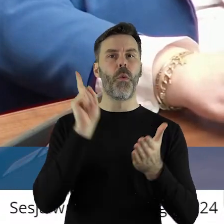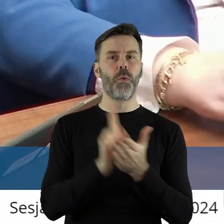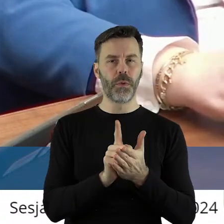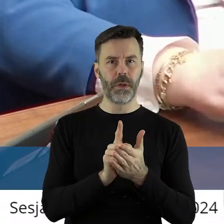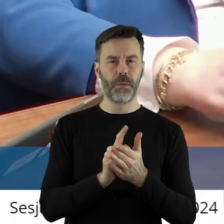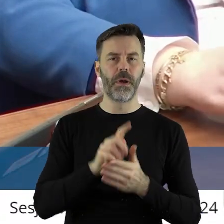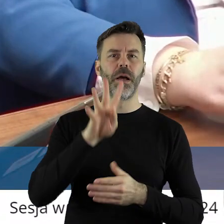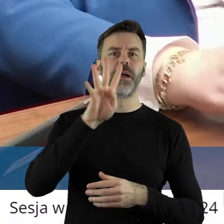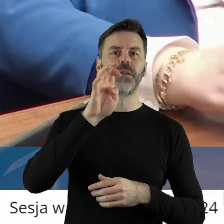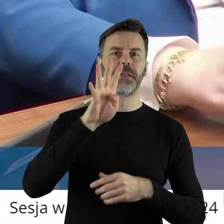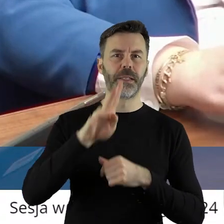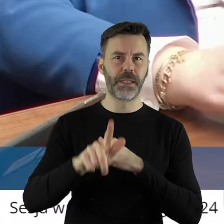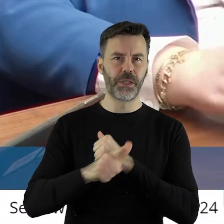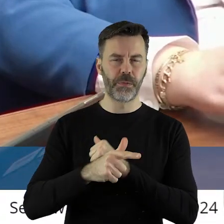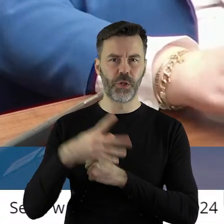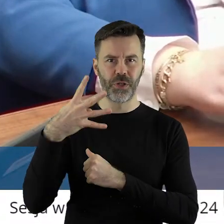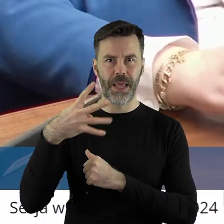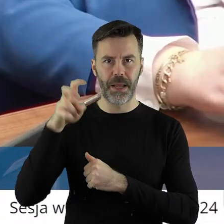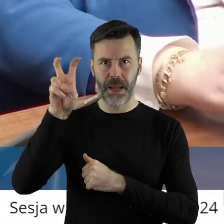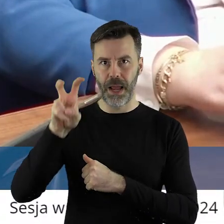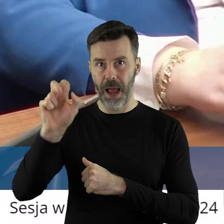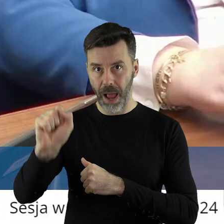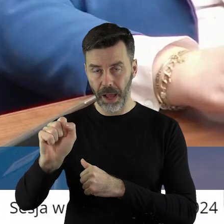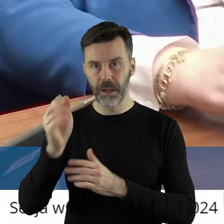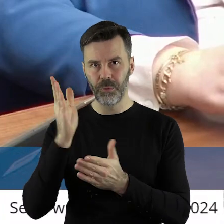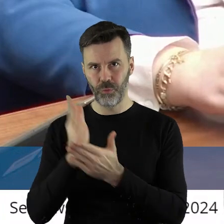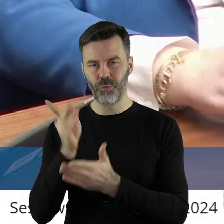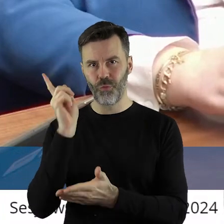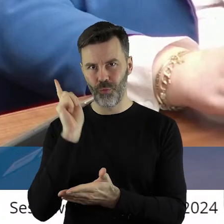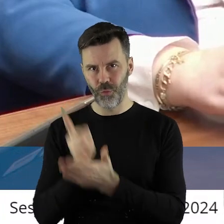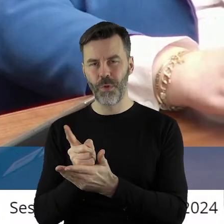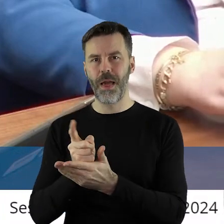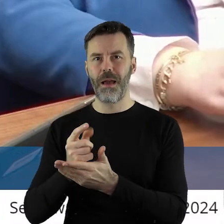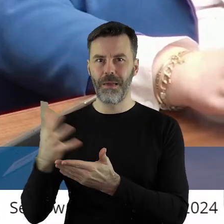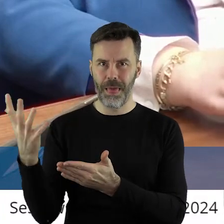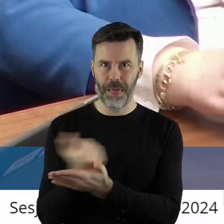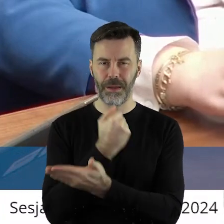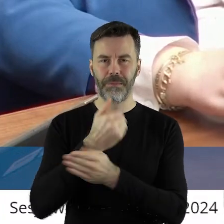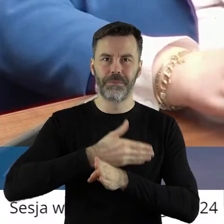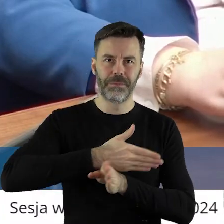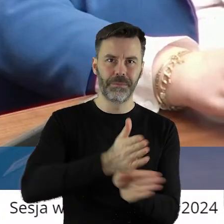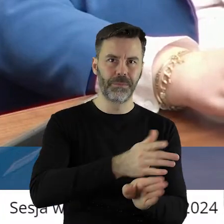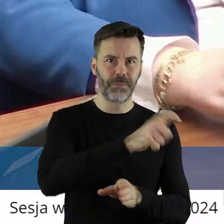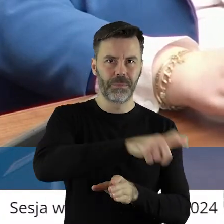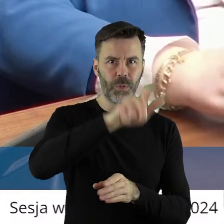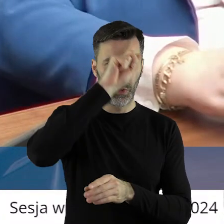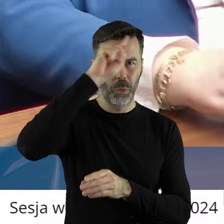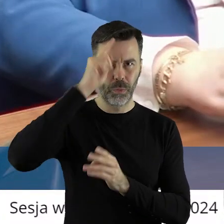Te 474 ha trafiło do rolników i do dzisiaj je dzierżawią.